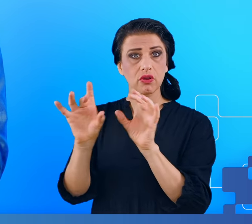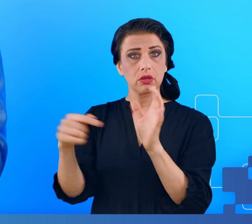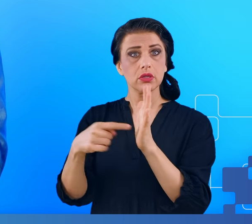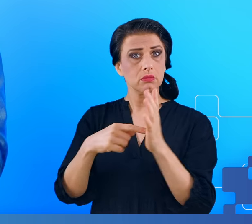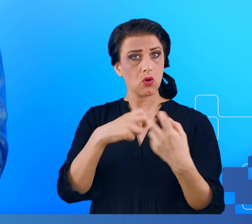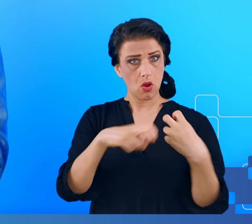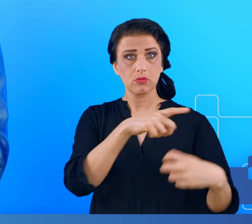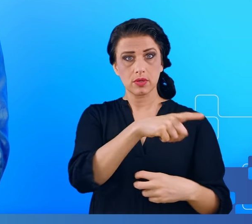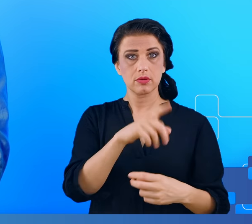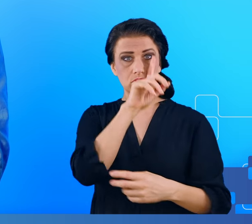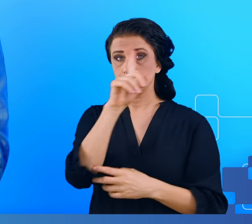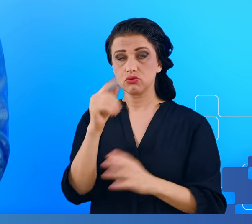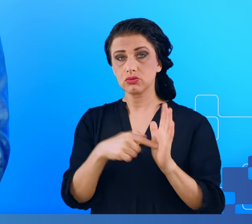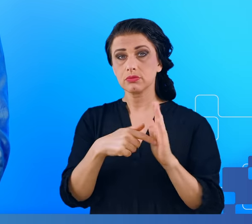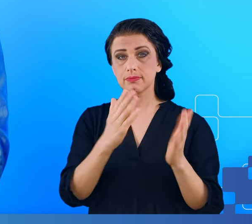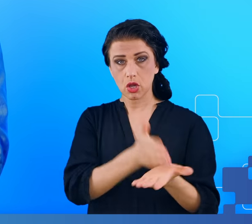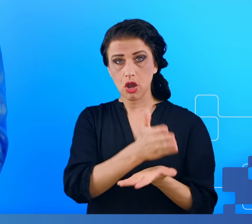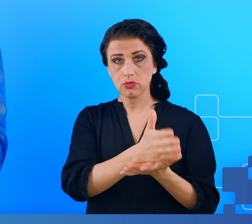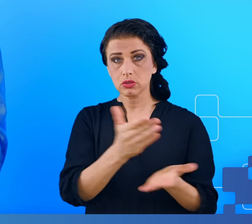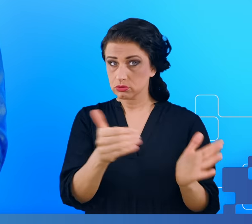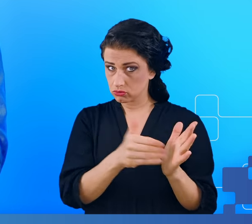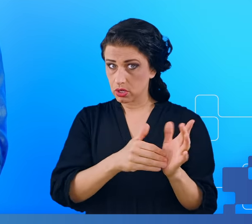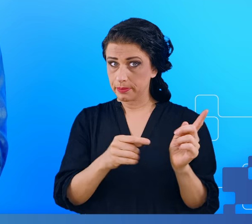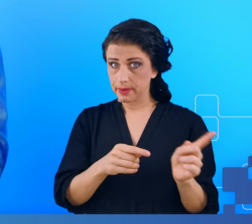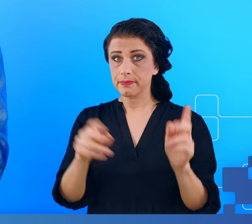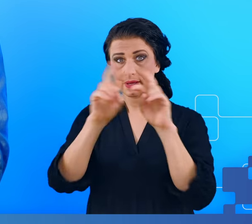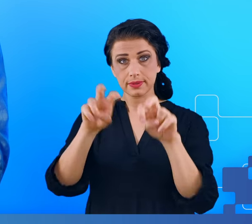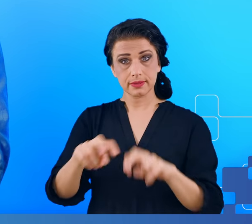Takim ludziom należy pomóc i badania takie, jak te, o których opowiadałem